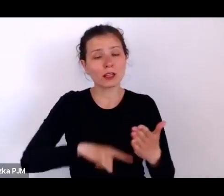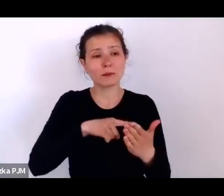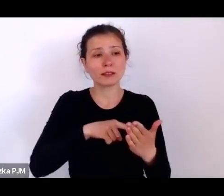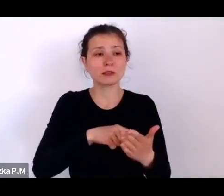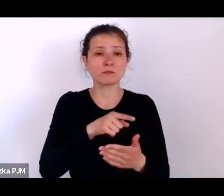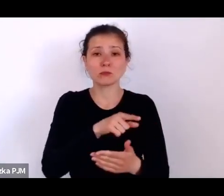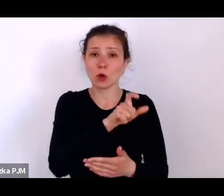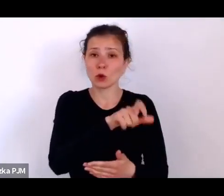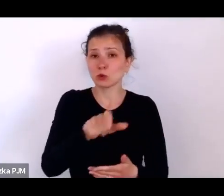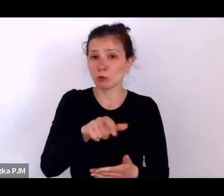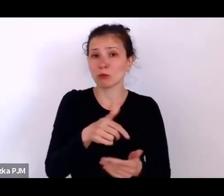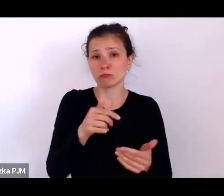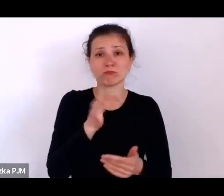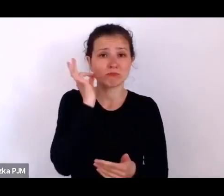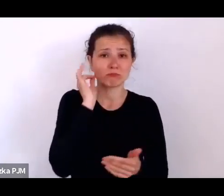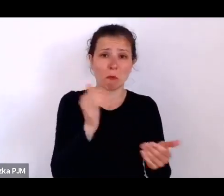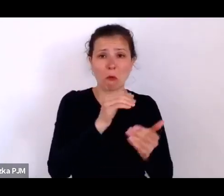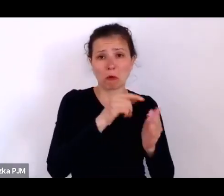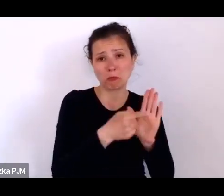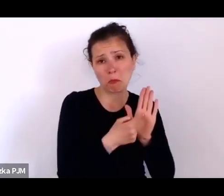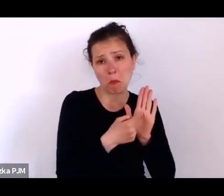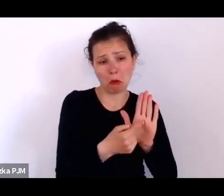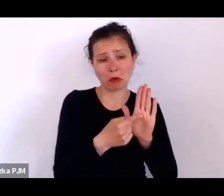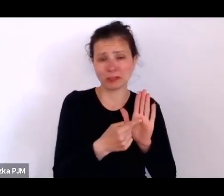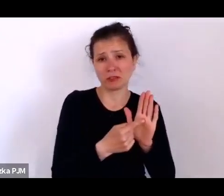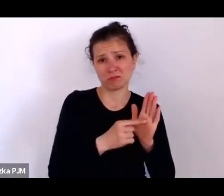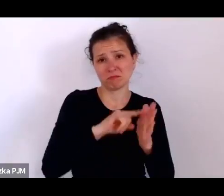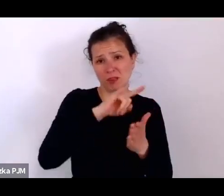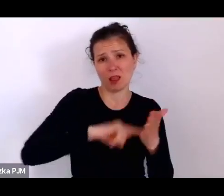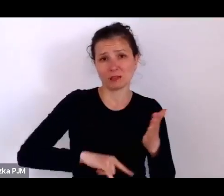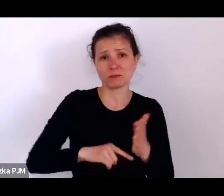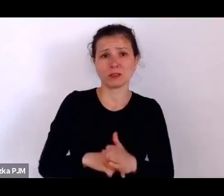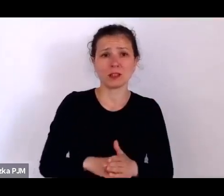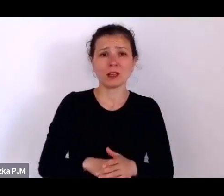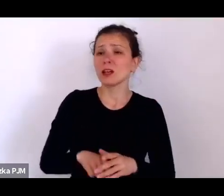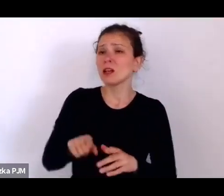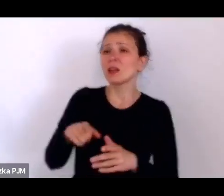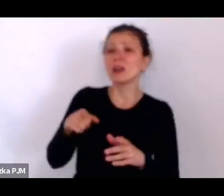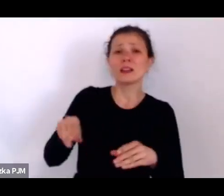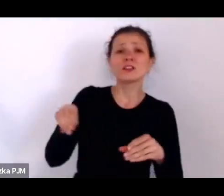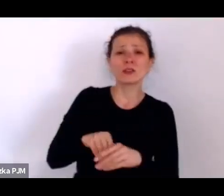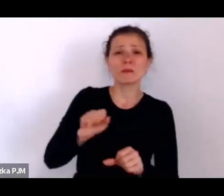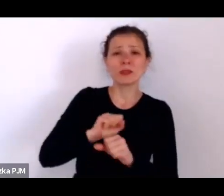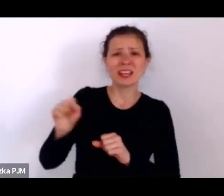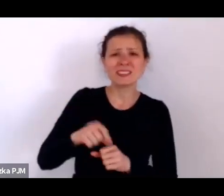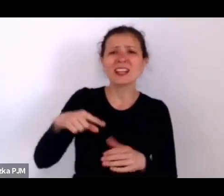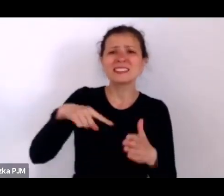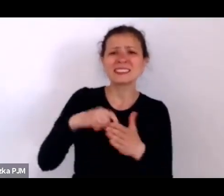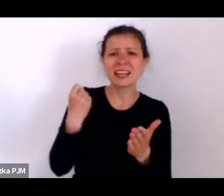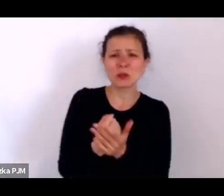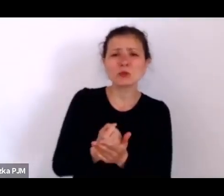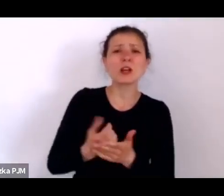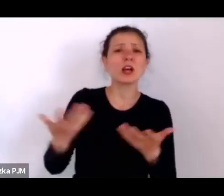Tam też jest status stowarzyszania św. Zyty należący do bohaterki tej opowieści